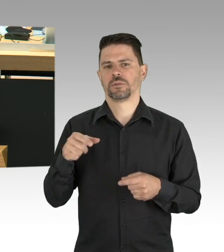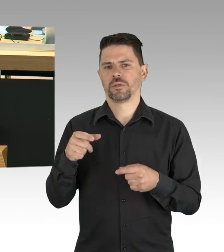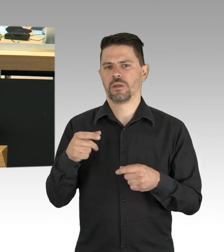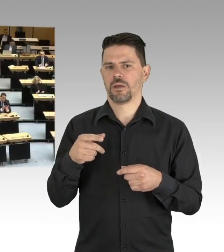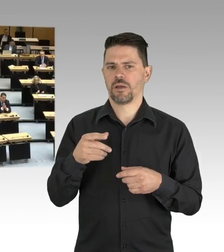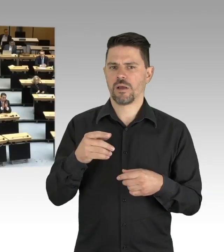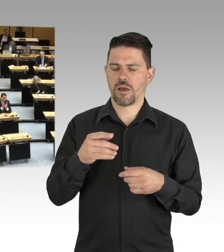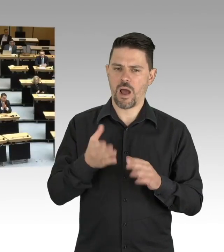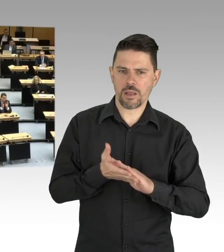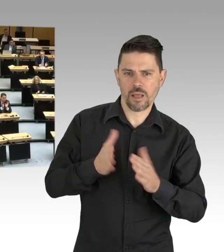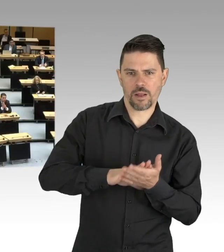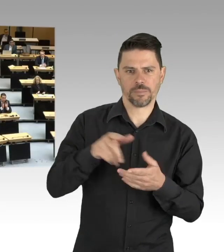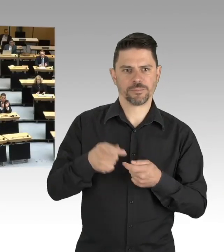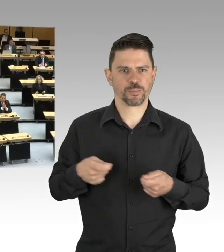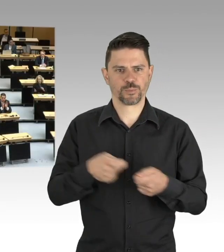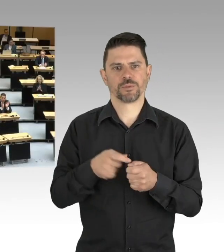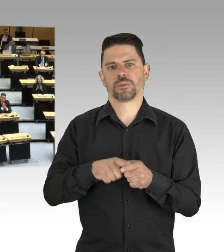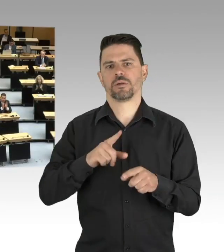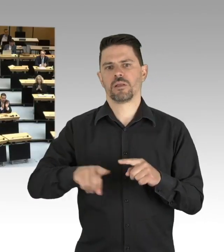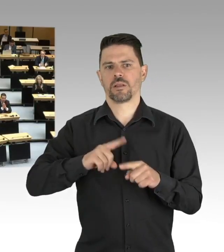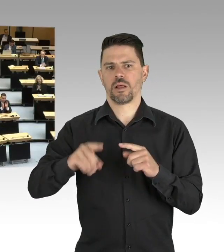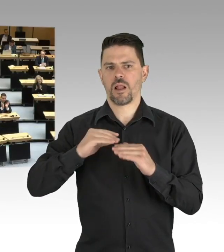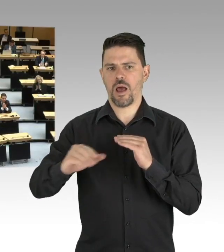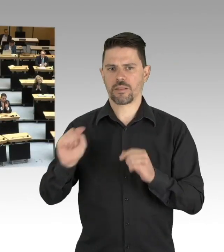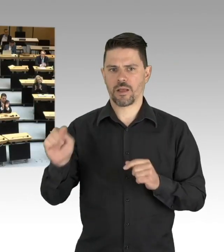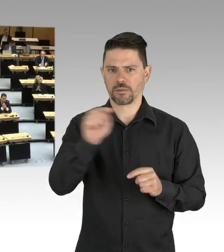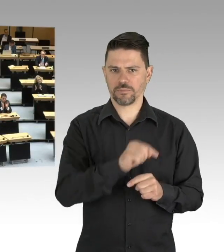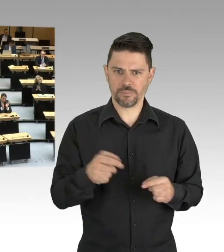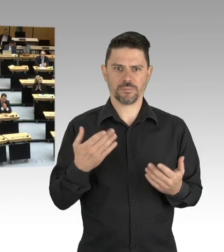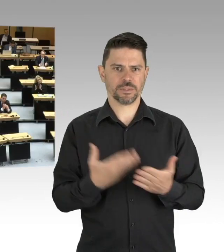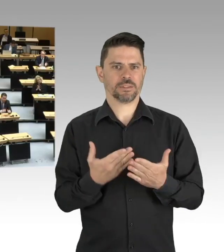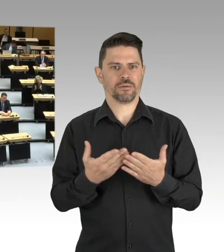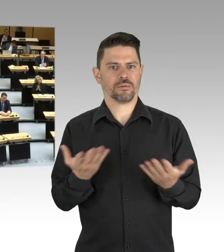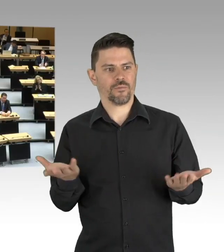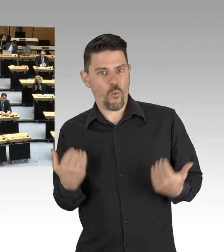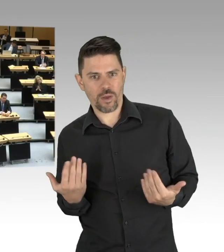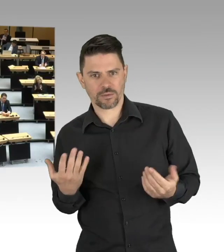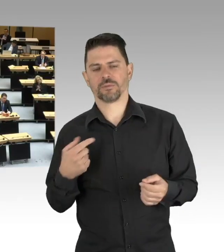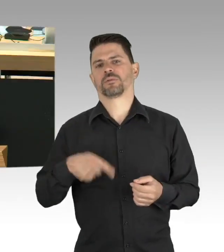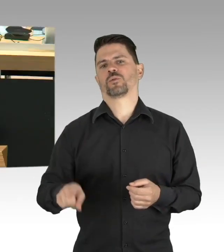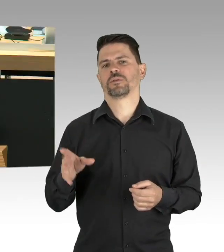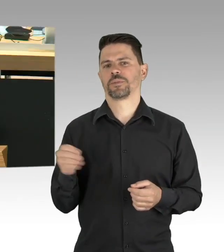(Beifall)